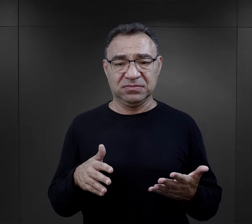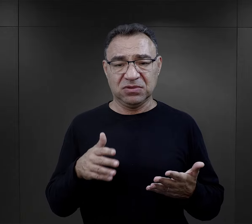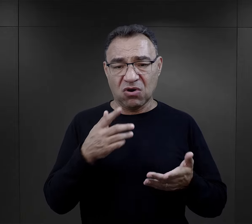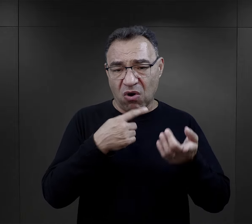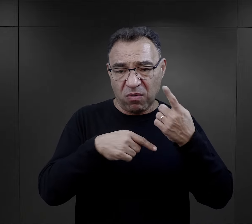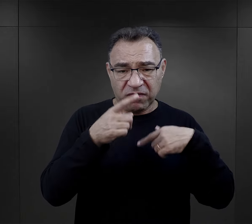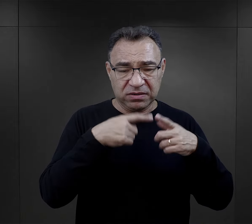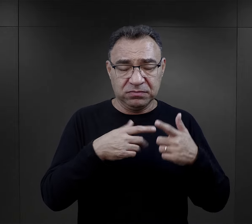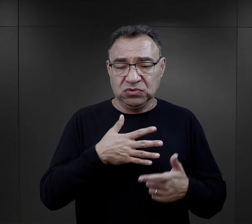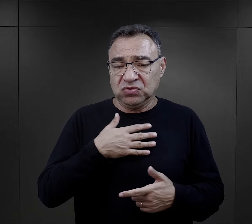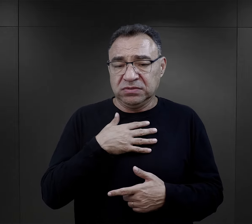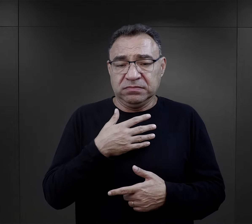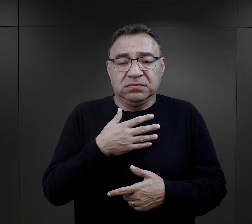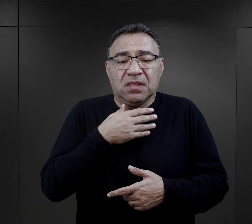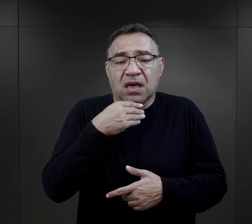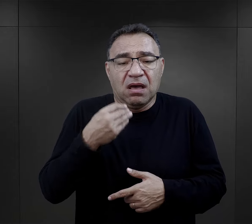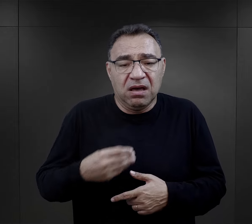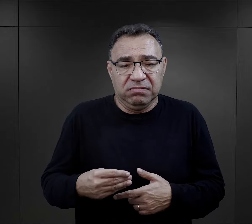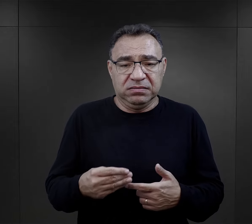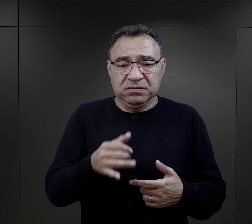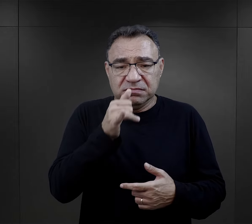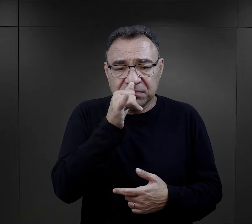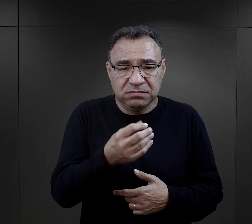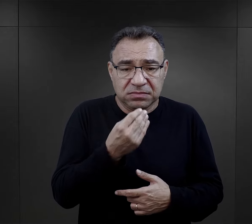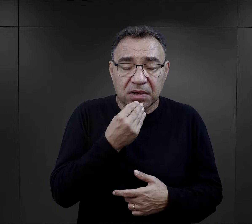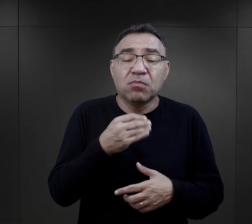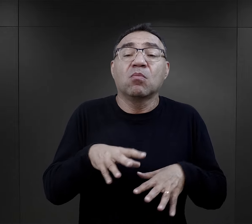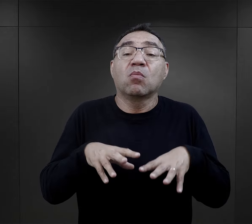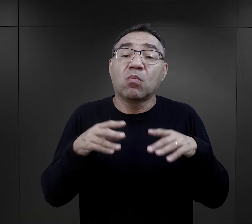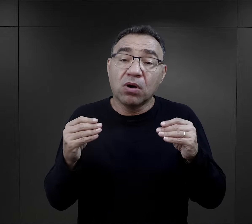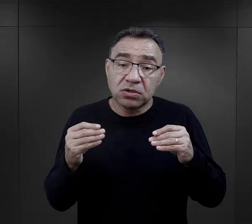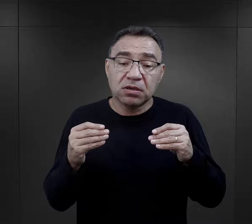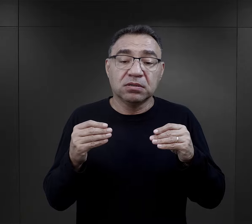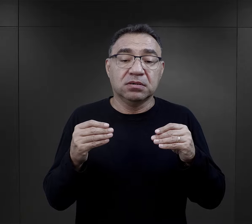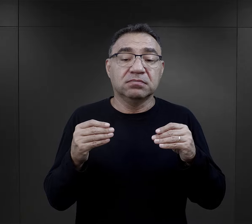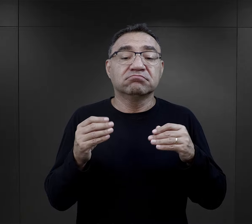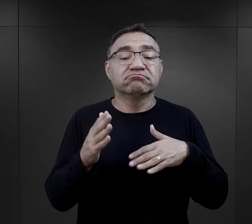wręcz opowiadały, że no obrzydzenie je brało, ale to był początek.